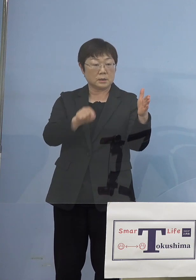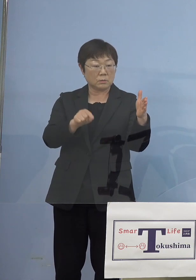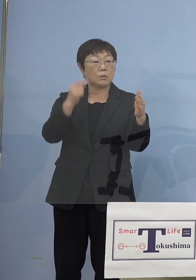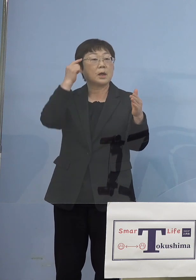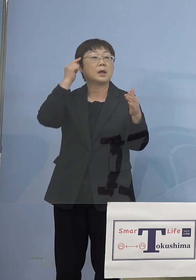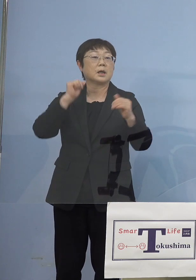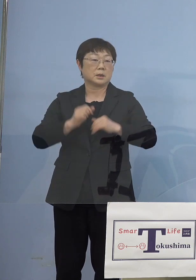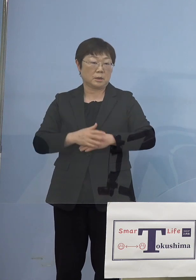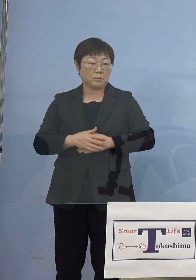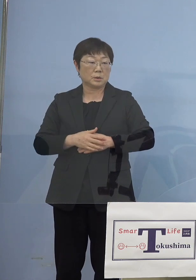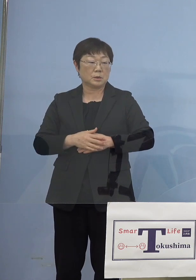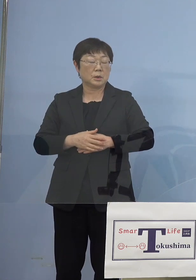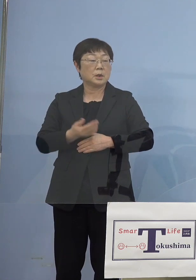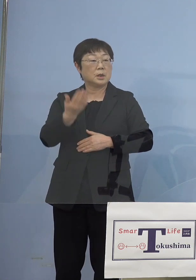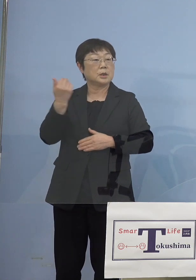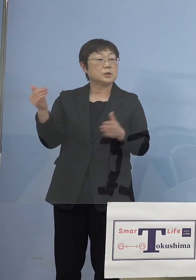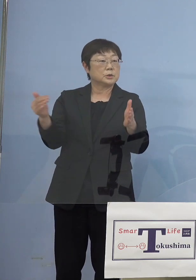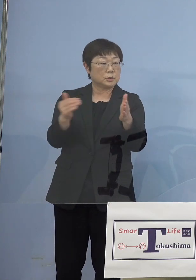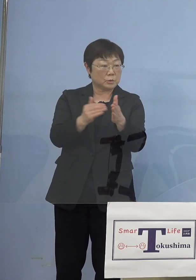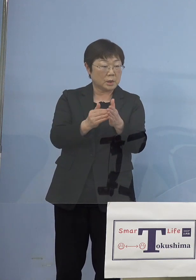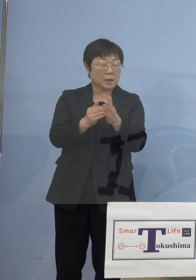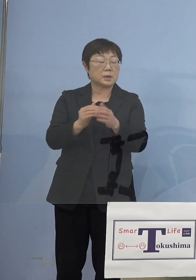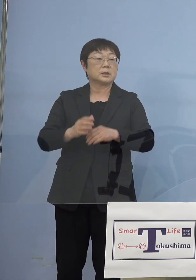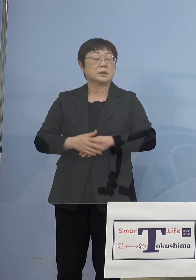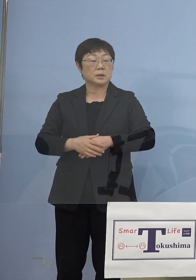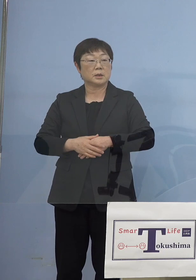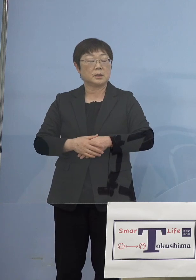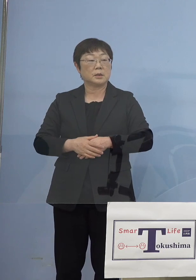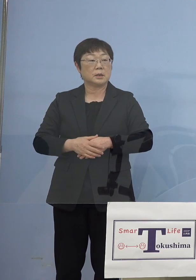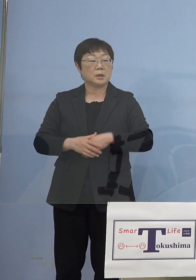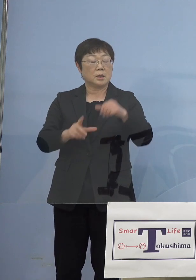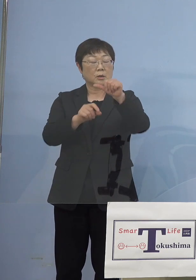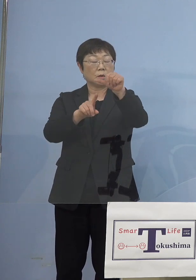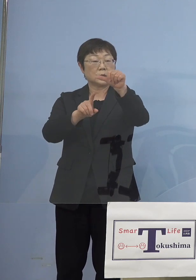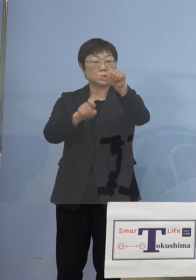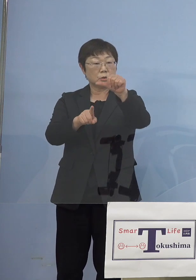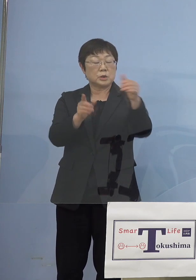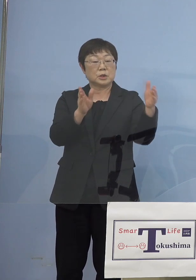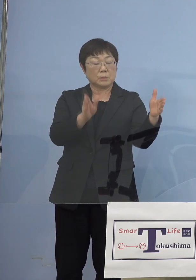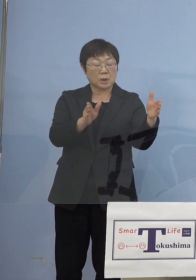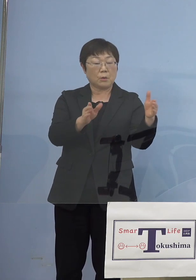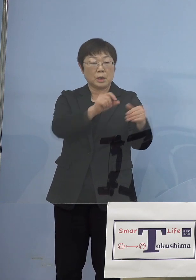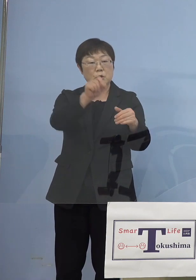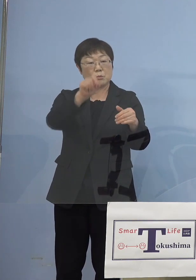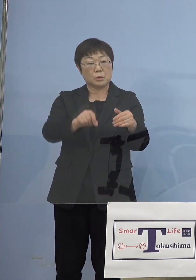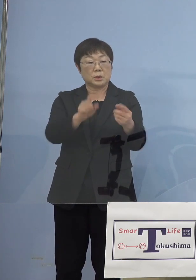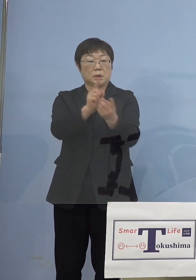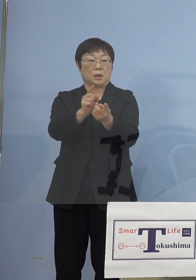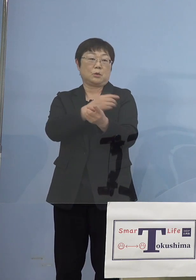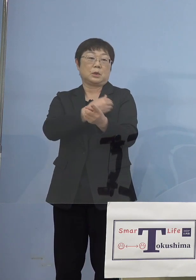しかし従来11日まで延ばす分については 十分いけると考えておりましたが